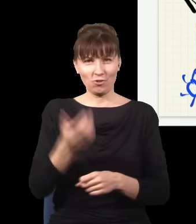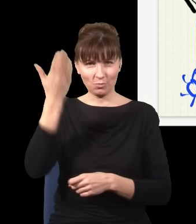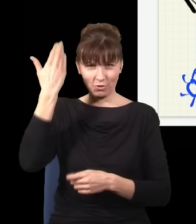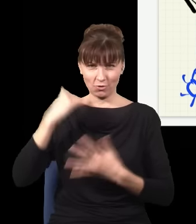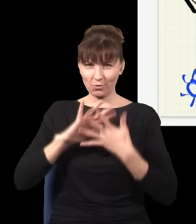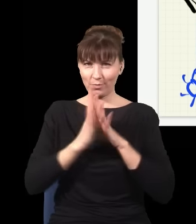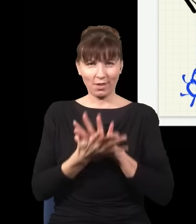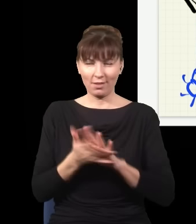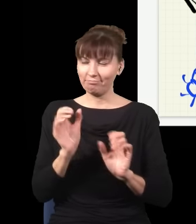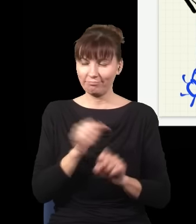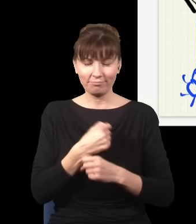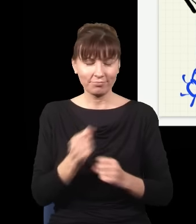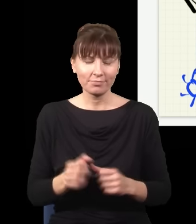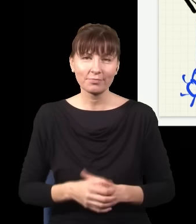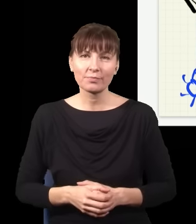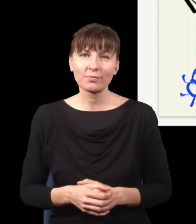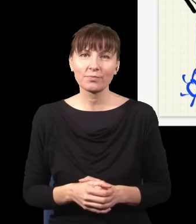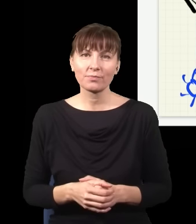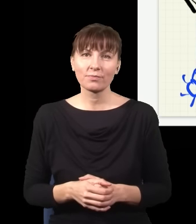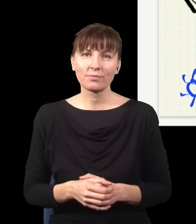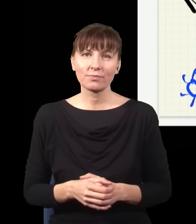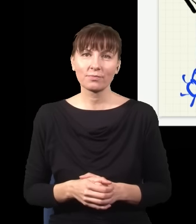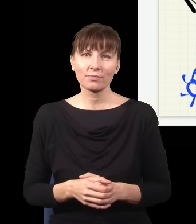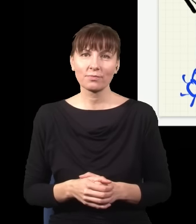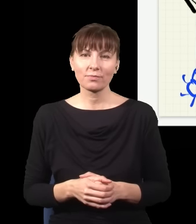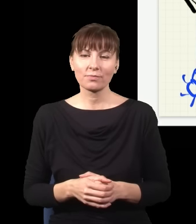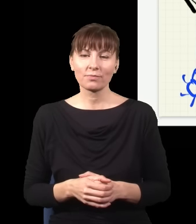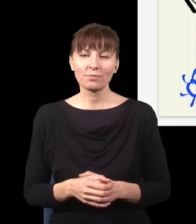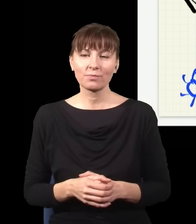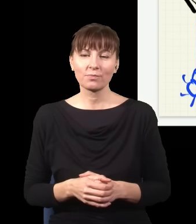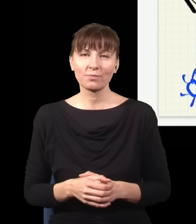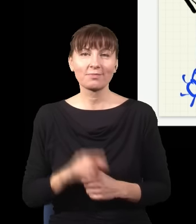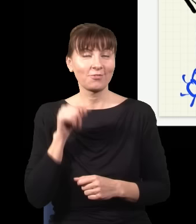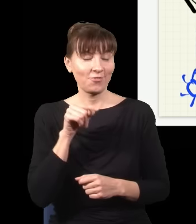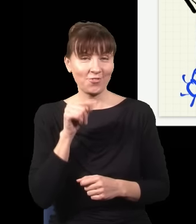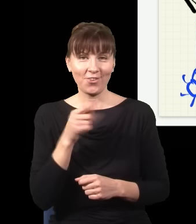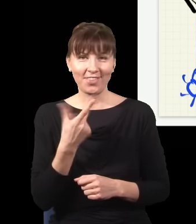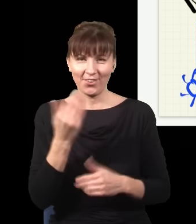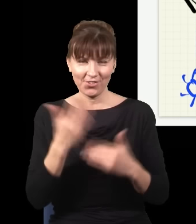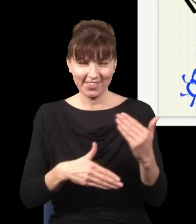Natomiast to nie jest koniec tej historii, dlatego że